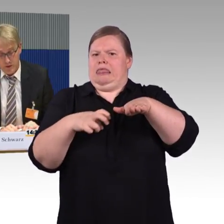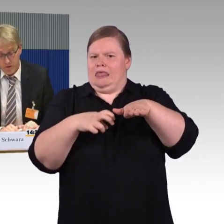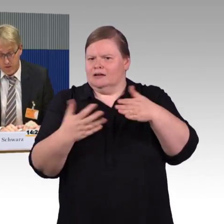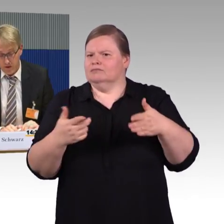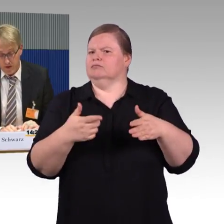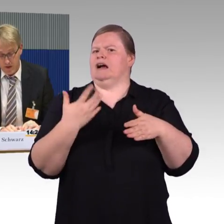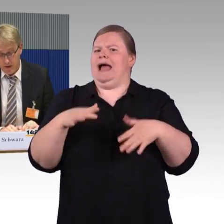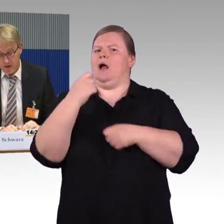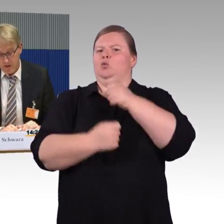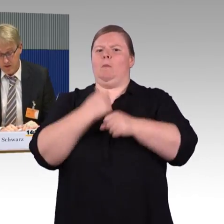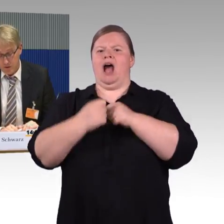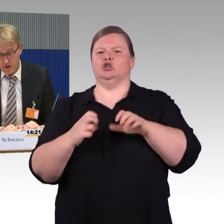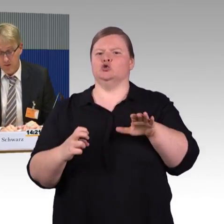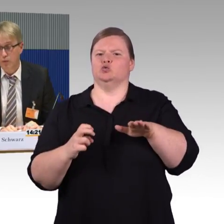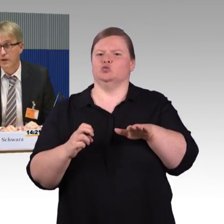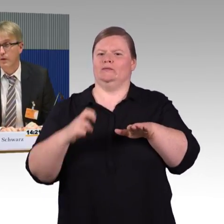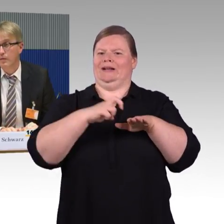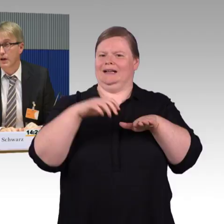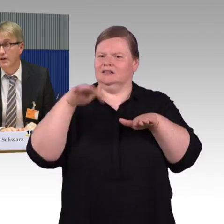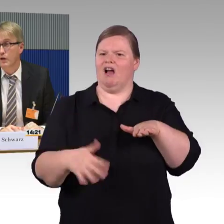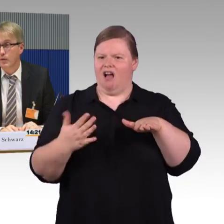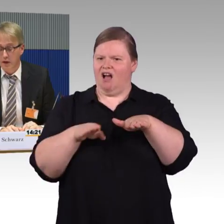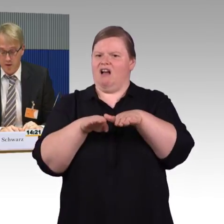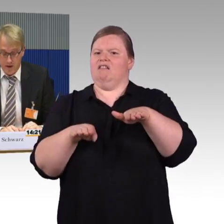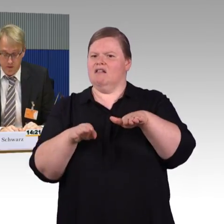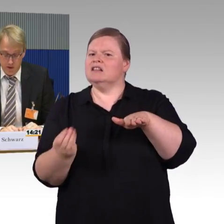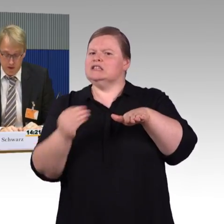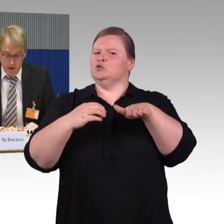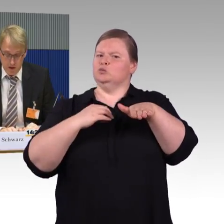Beim Fernverkehr ist es natürlich kein Problem, aber gerade auch beim Regionalverkehr